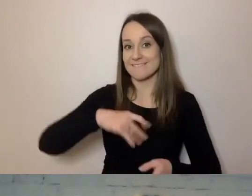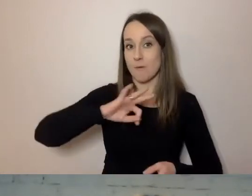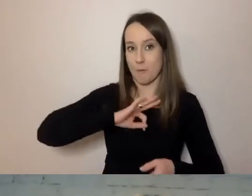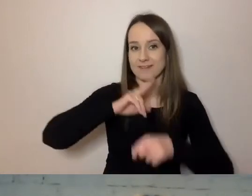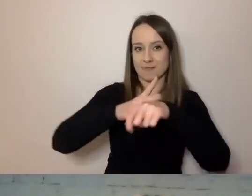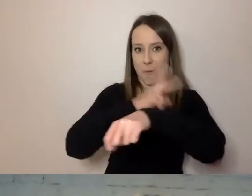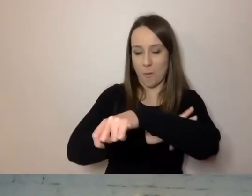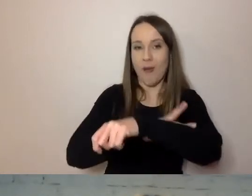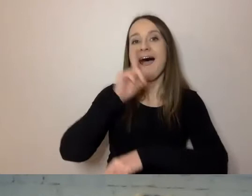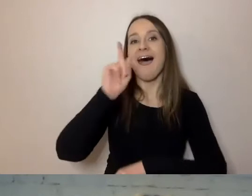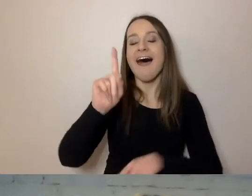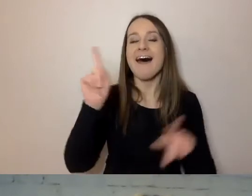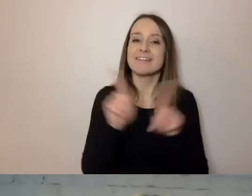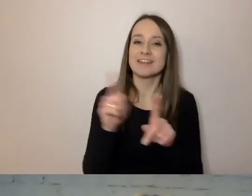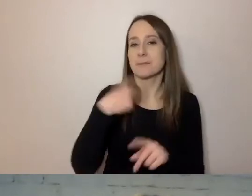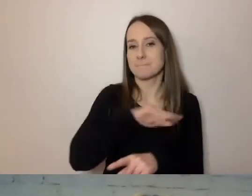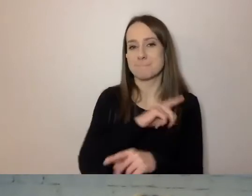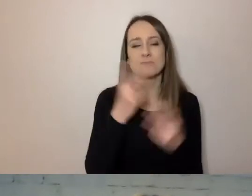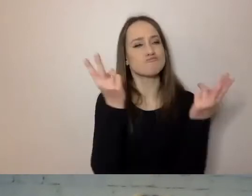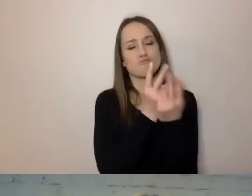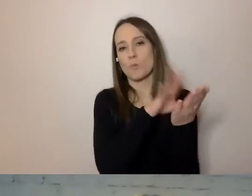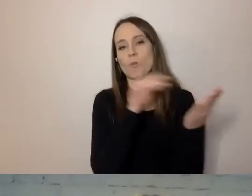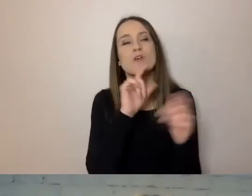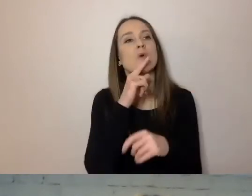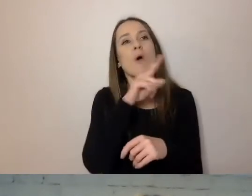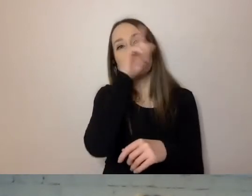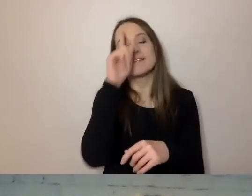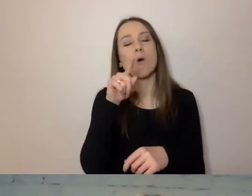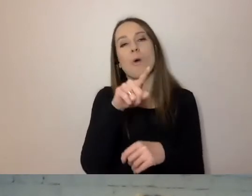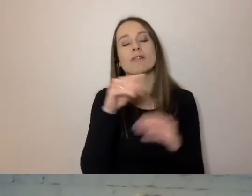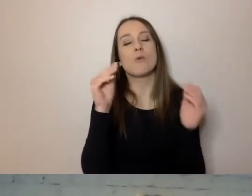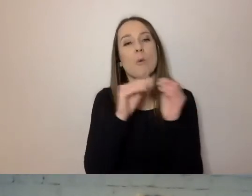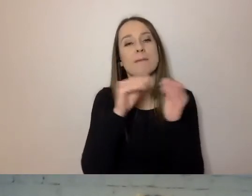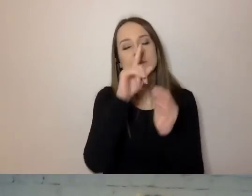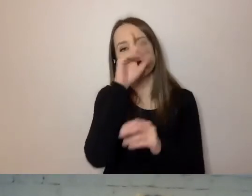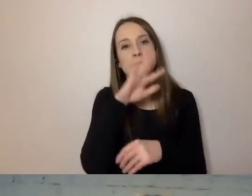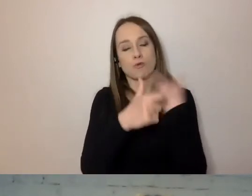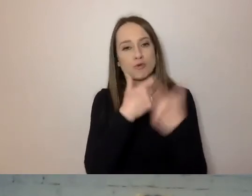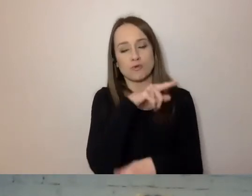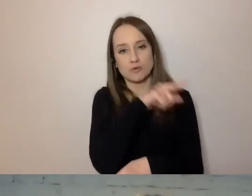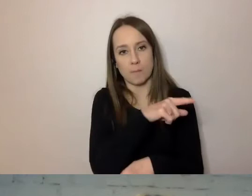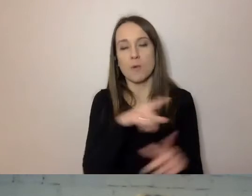Ale my przyjęliśmy to samo, co zrobił ZUS, niektóre inne instytucje.